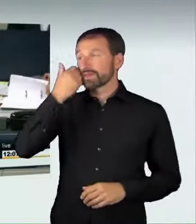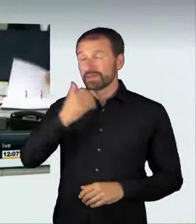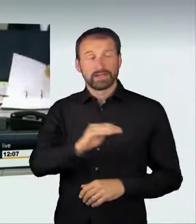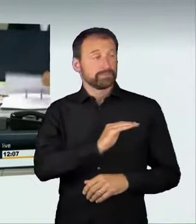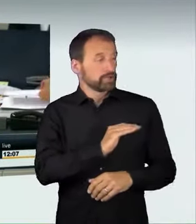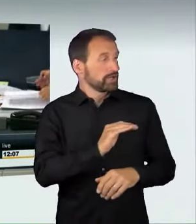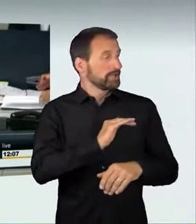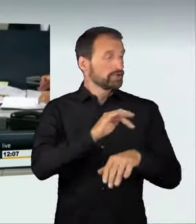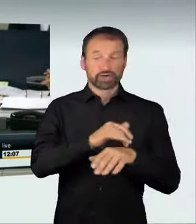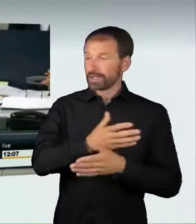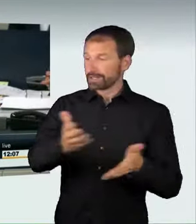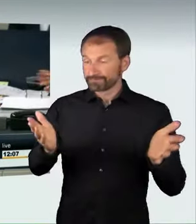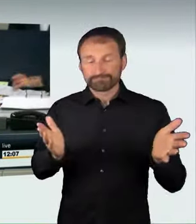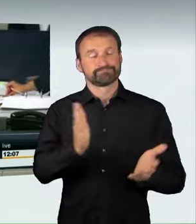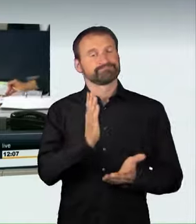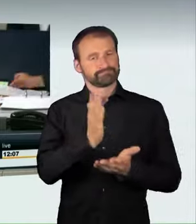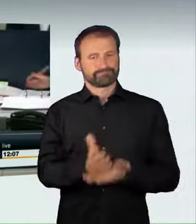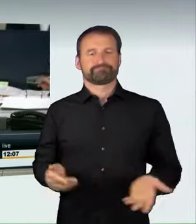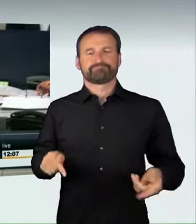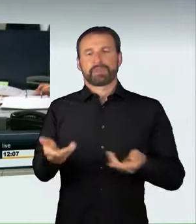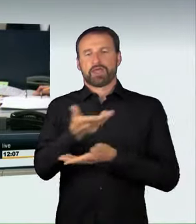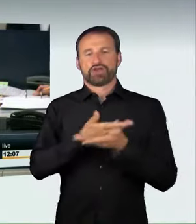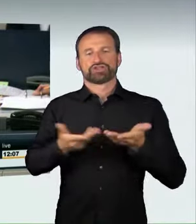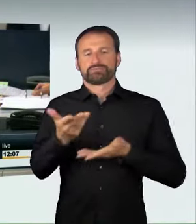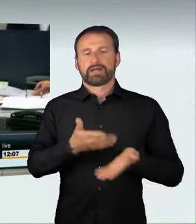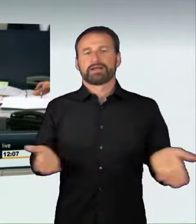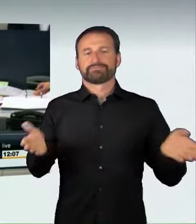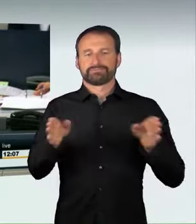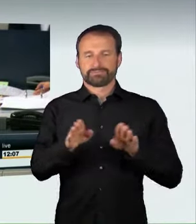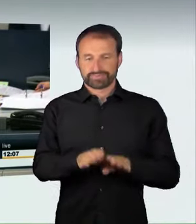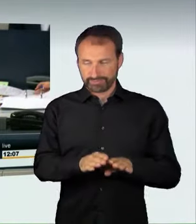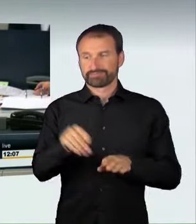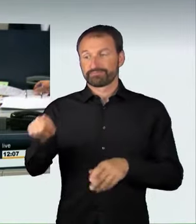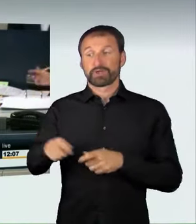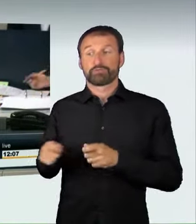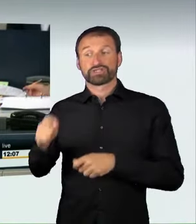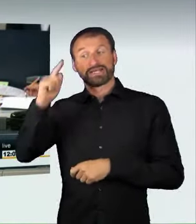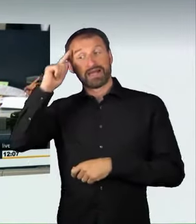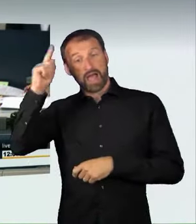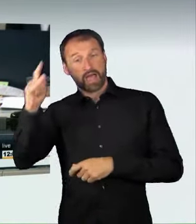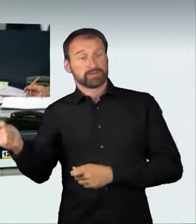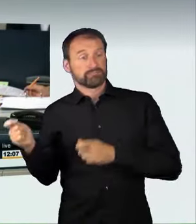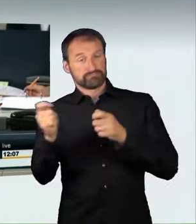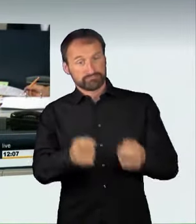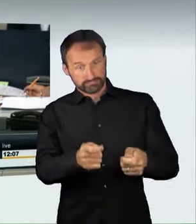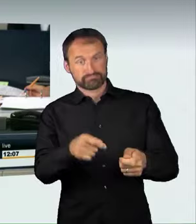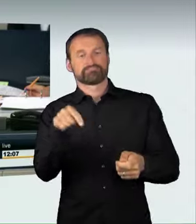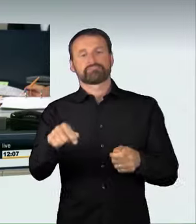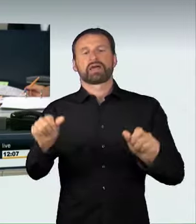Wir kommen zur Abstimmung über den vom Bundesrat eingebrachten Entwurf eines Strafrechtsänderungsgesetzes: Strafbarkeit nicht